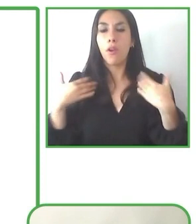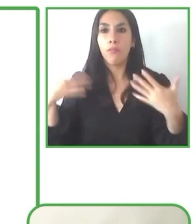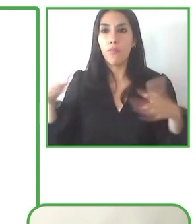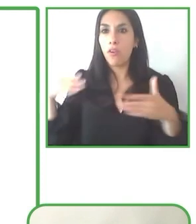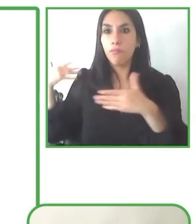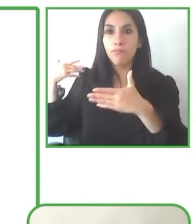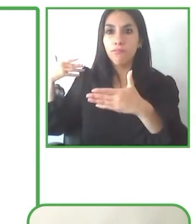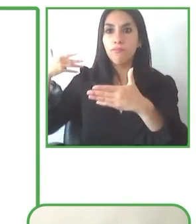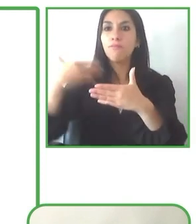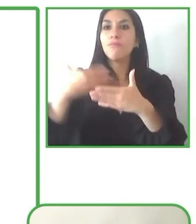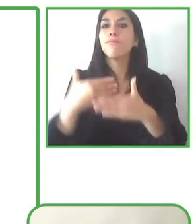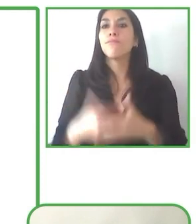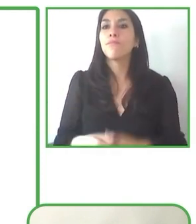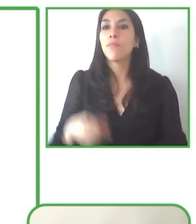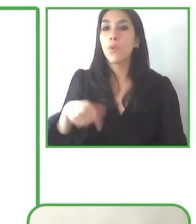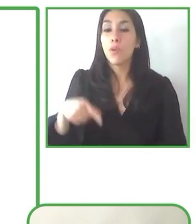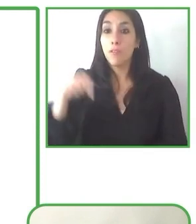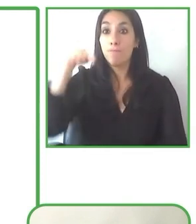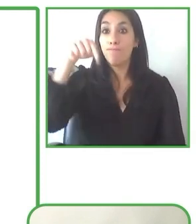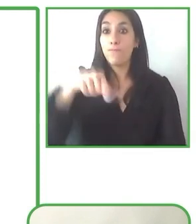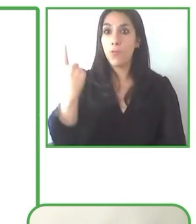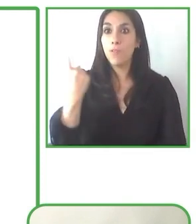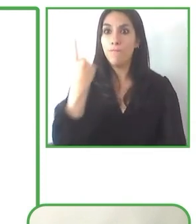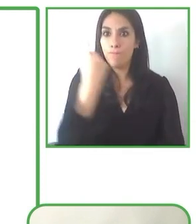¿Cuáles son nuestras lecciones aprendidas?